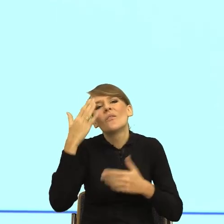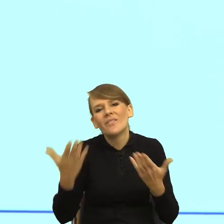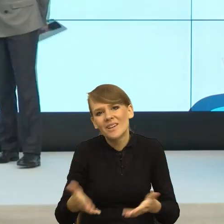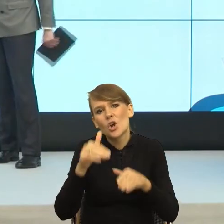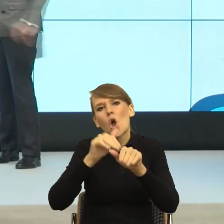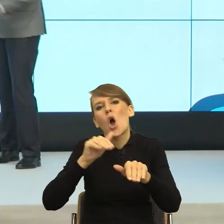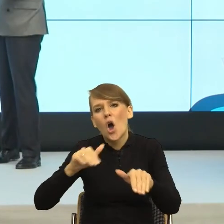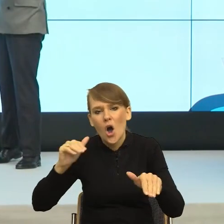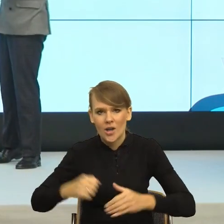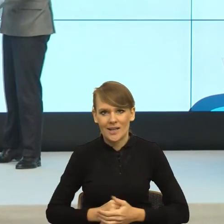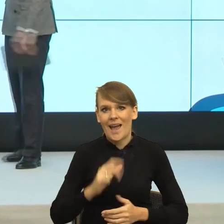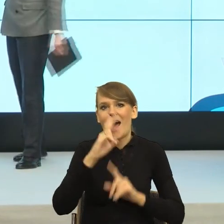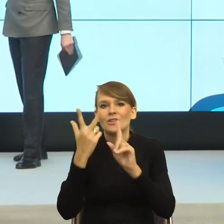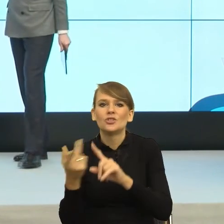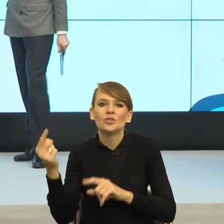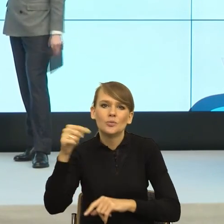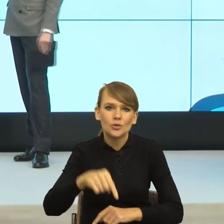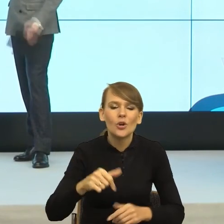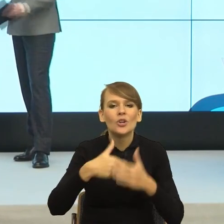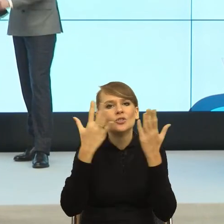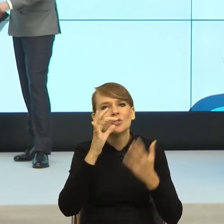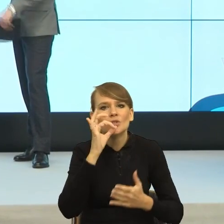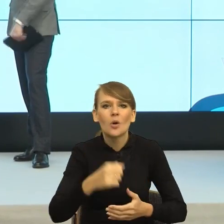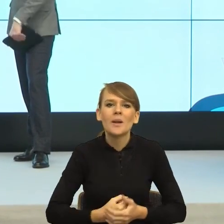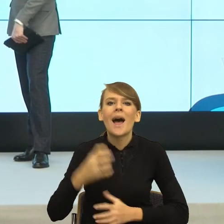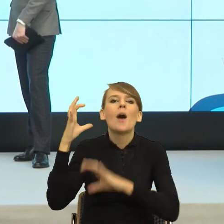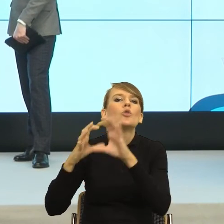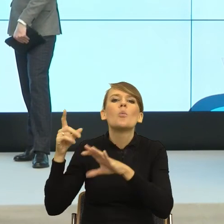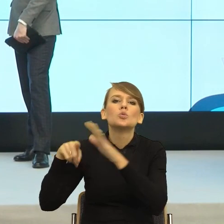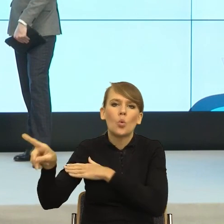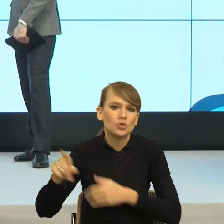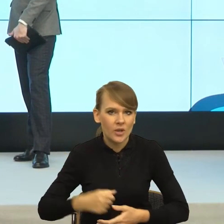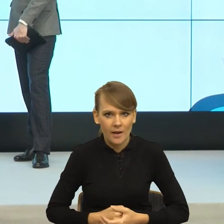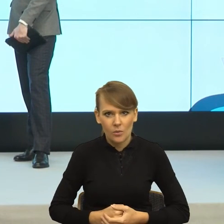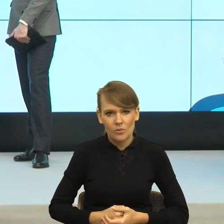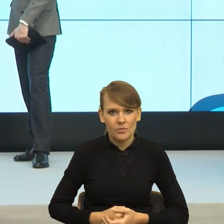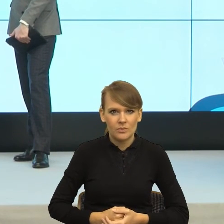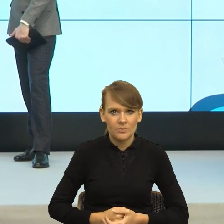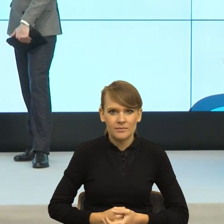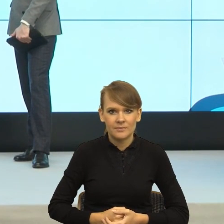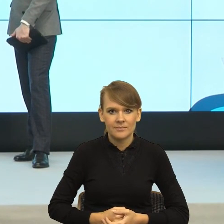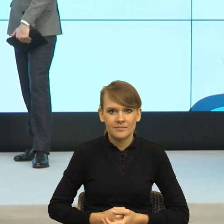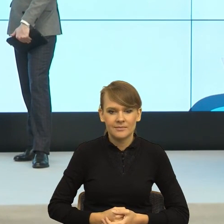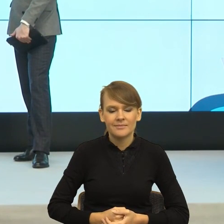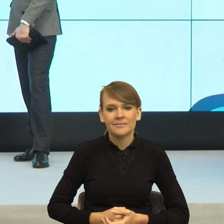A trzeci mówi dzień dobry, autobus mi uciekł. Rozumiem, że dzisiaj była mowa raczej o języku pisanym,